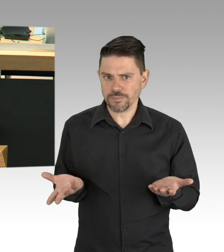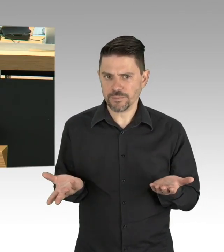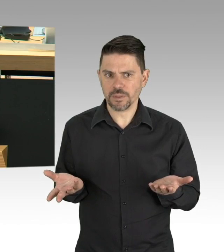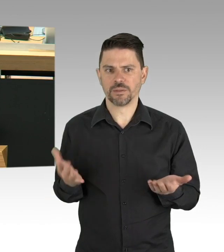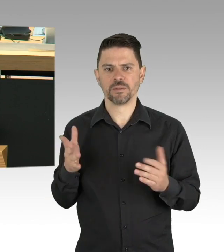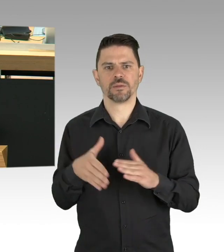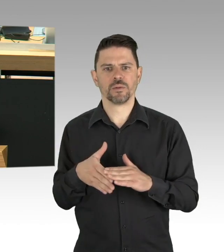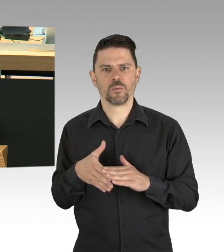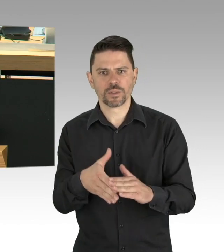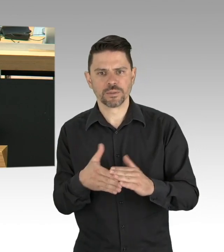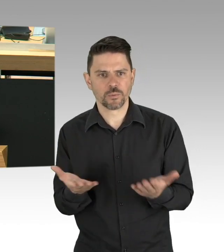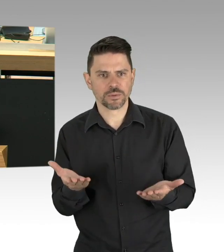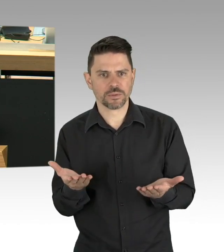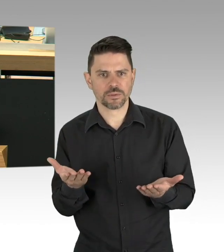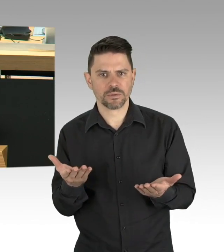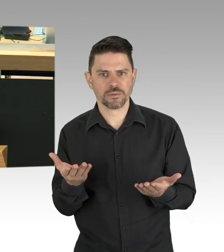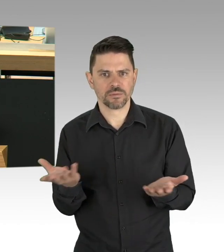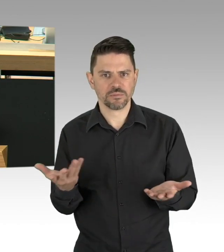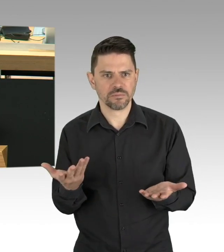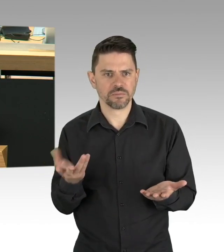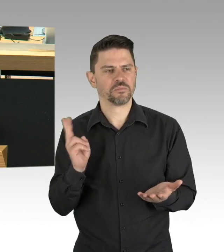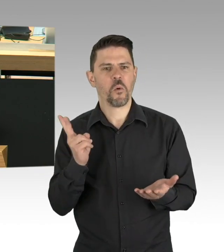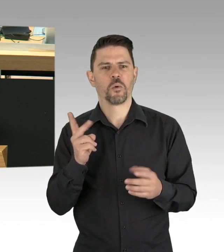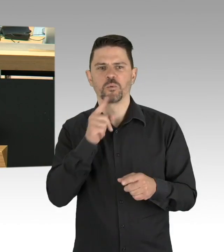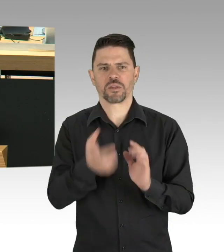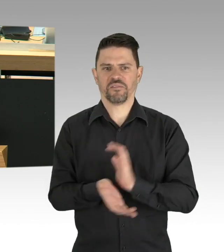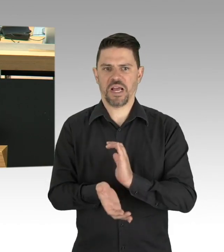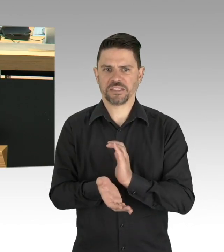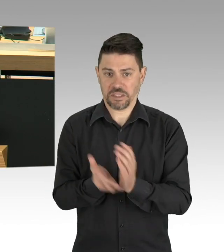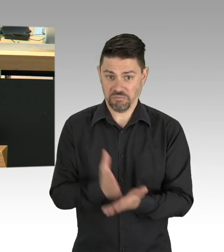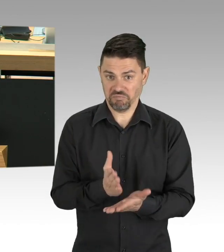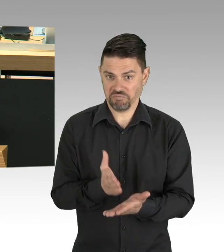Meine Damen und Herren, in Berlin gibt es über 19.000 Gastronomiebetriebe.